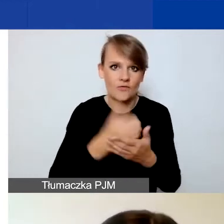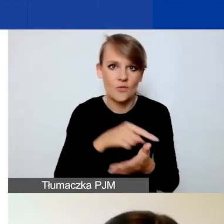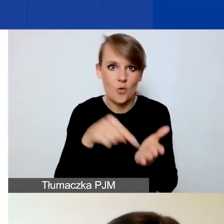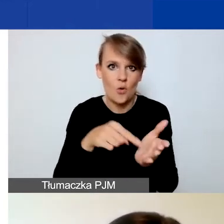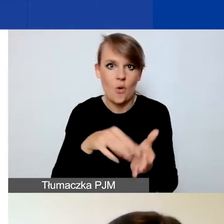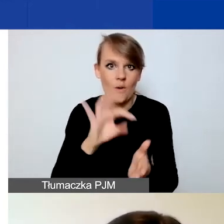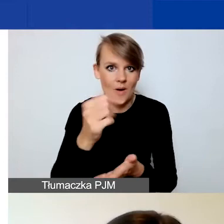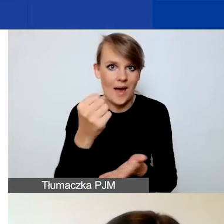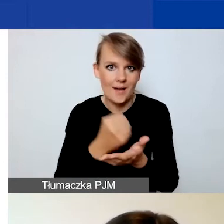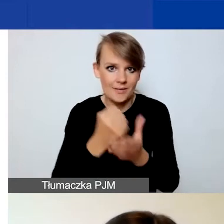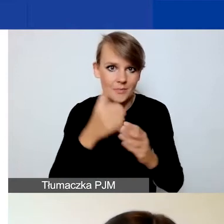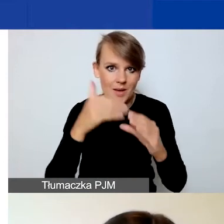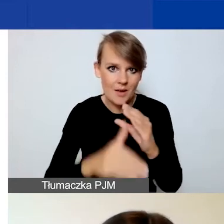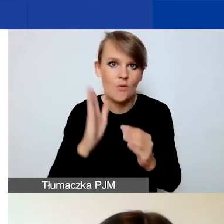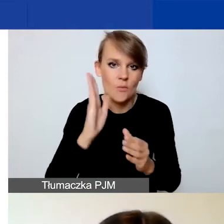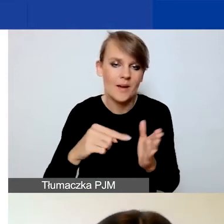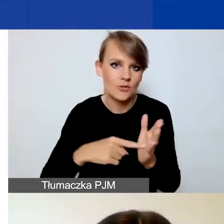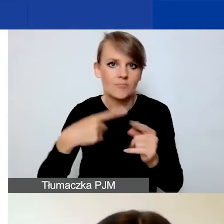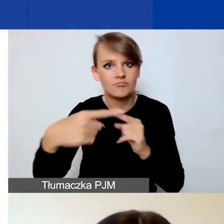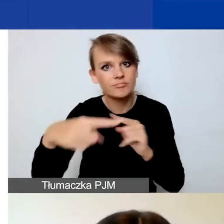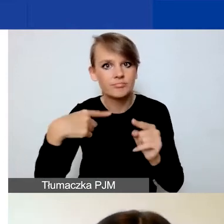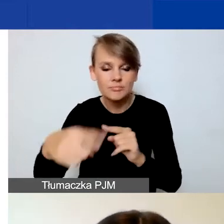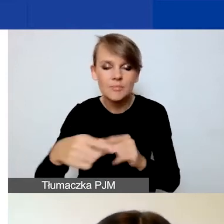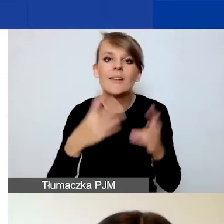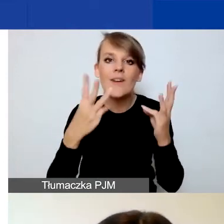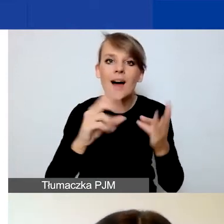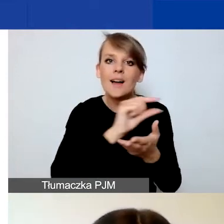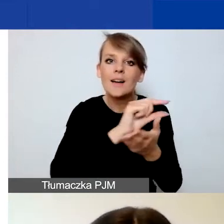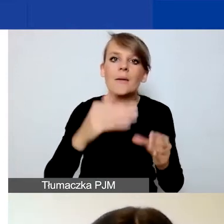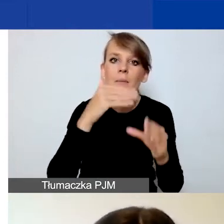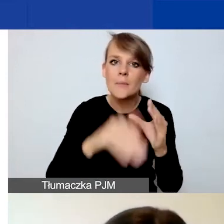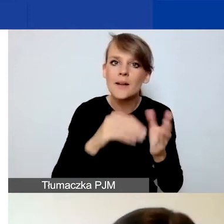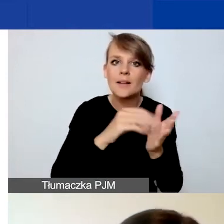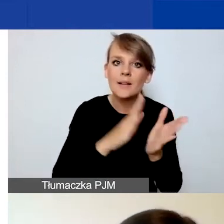Więc dla nas to bardzo istotne, żeby to było konto, które jest jednak przez państwa sprawdzane.